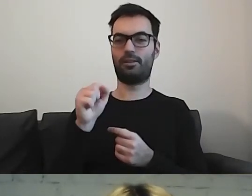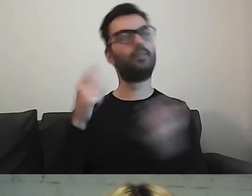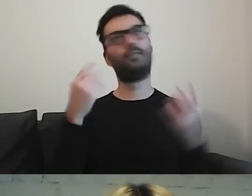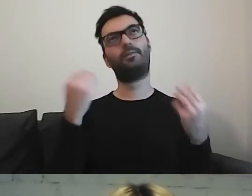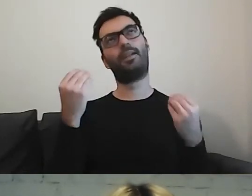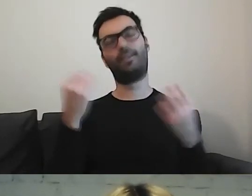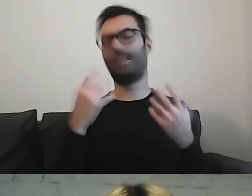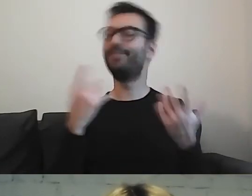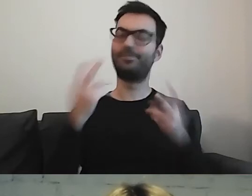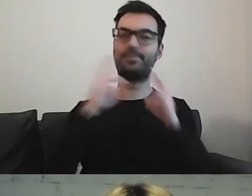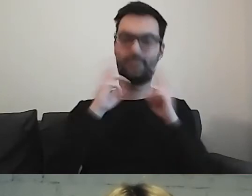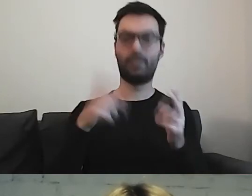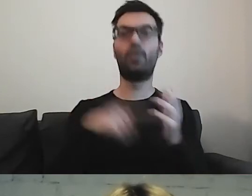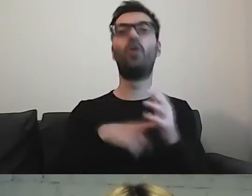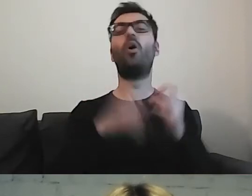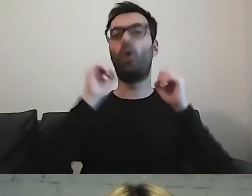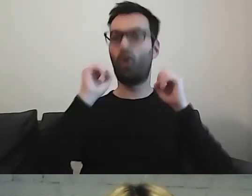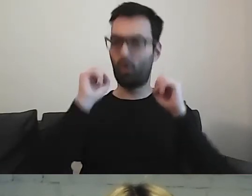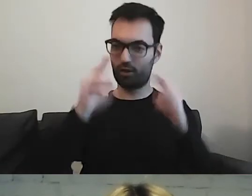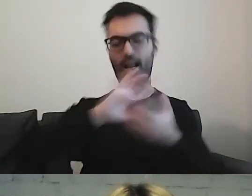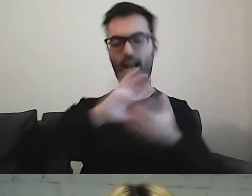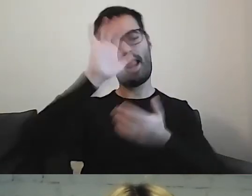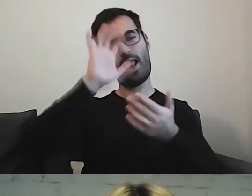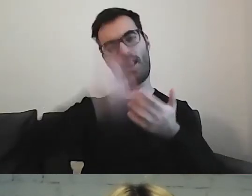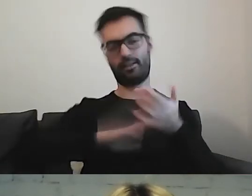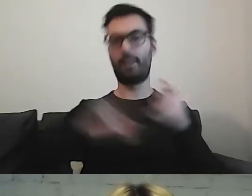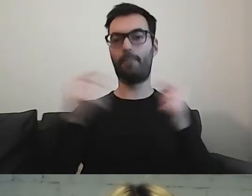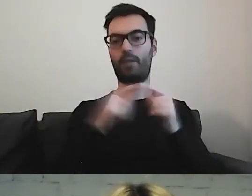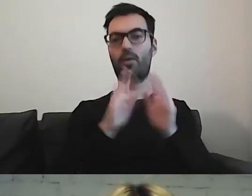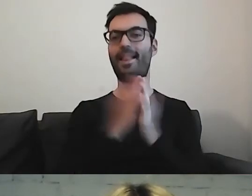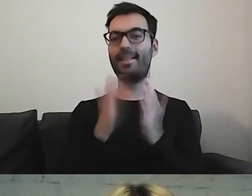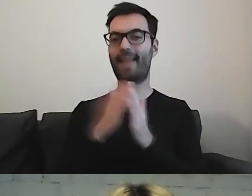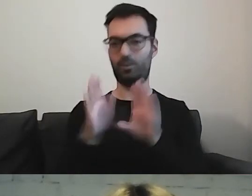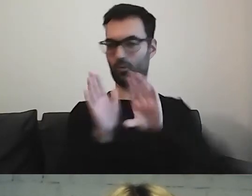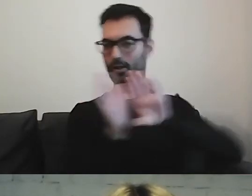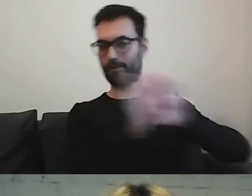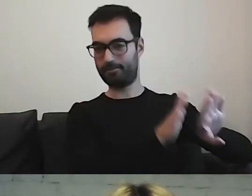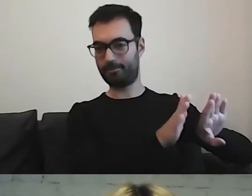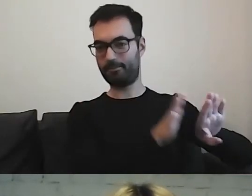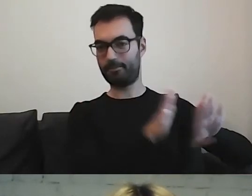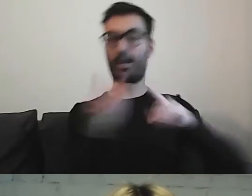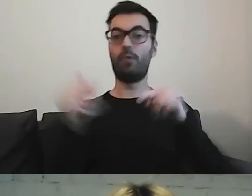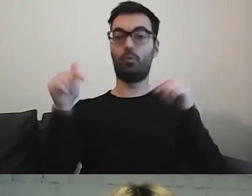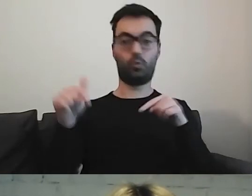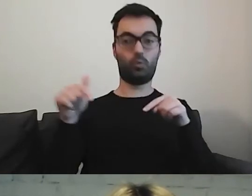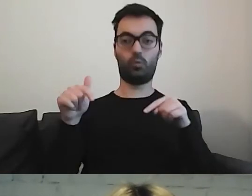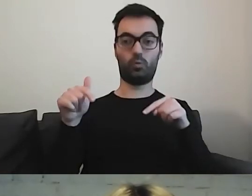Zostawmy te rozpisywania się do literatury. Tutaj musimy dawać konkret.